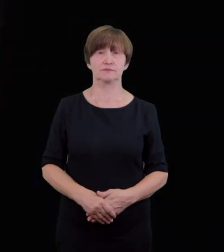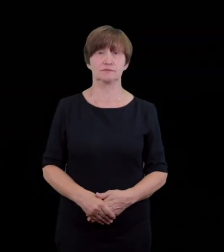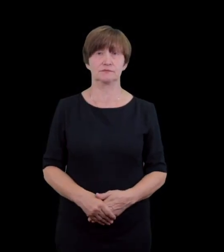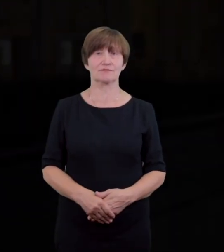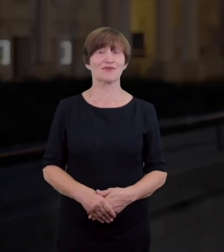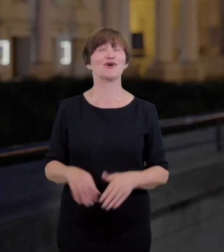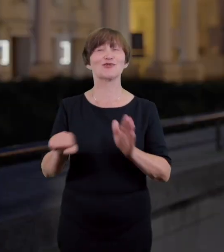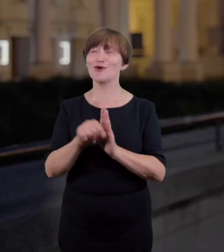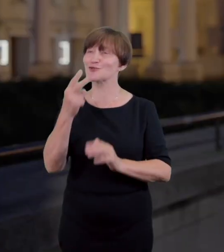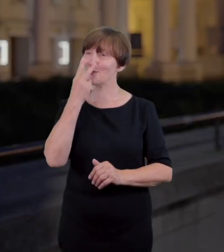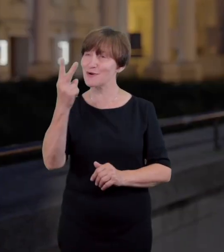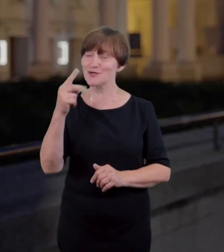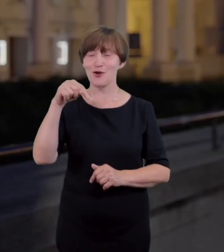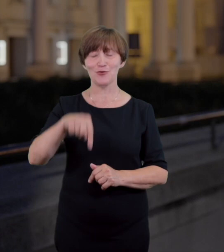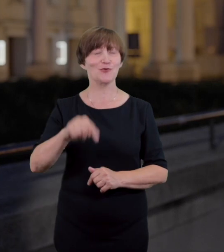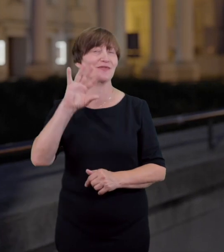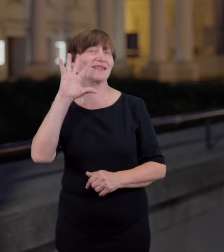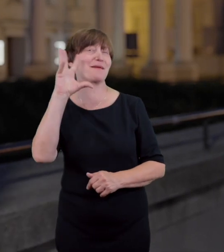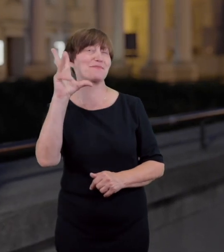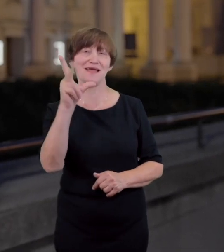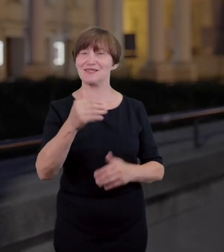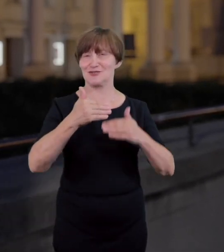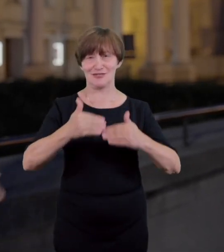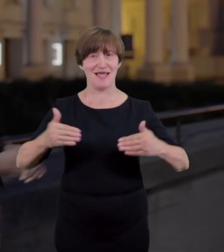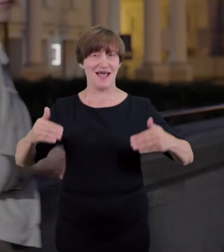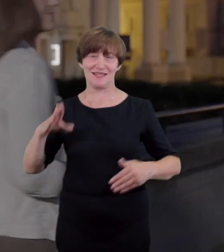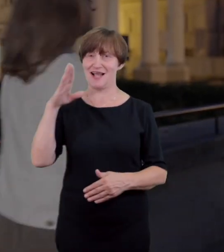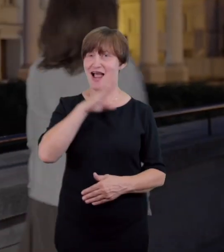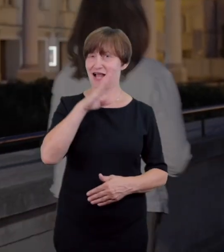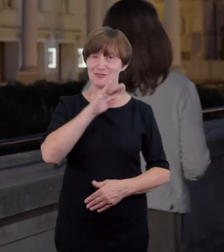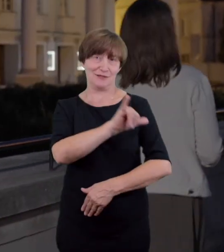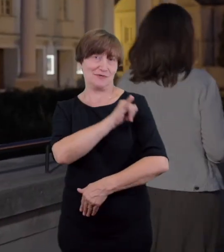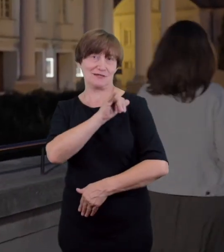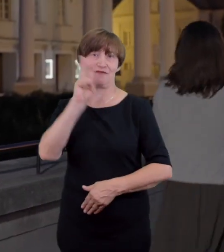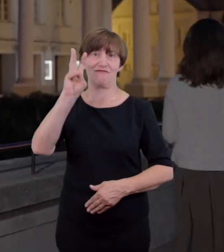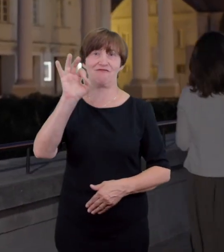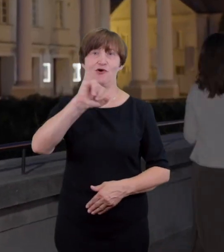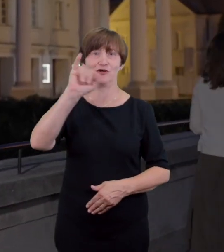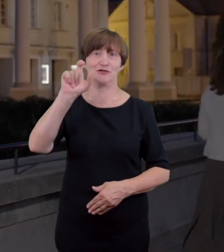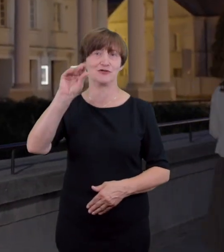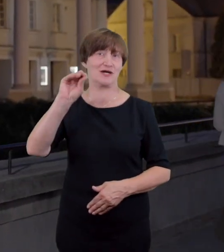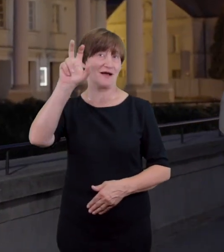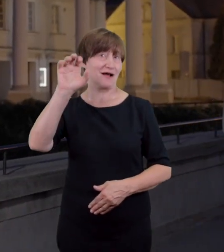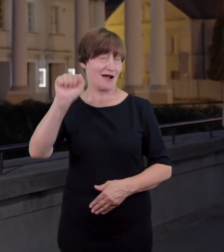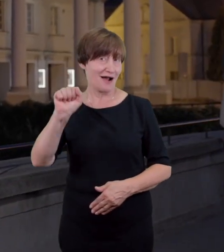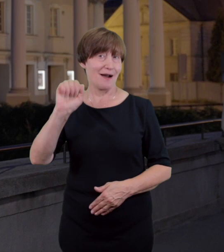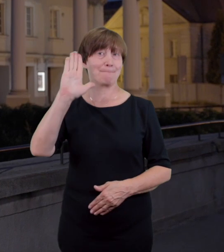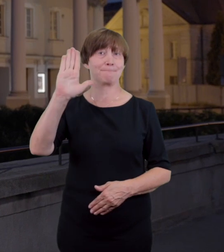do zobaczenia w najpiękniej położonym teatrze w Polsce, w Teatrze im.Wojciecha Bogusławskiego